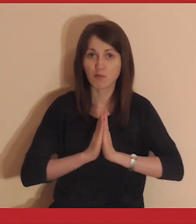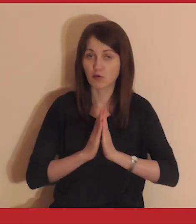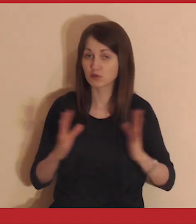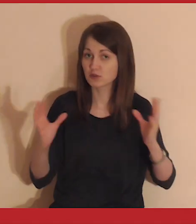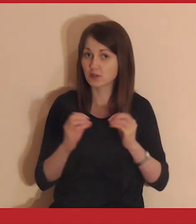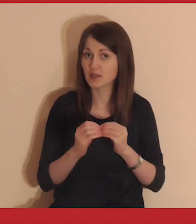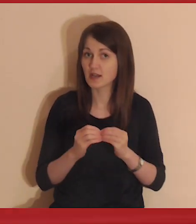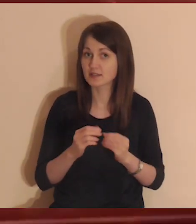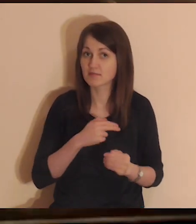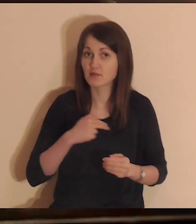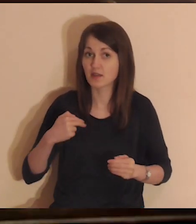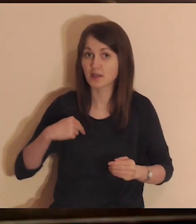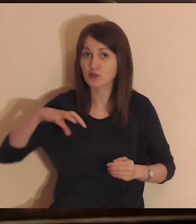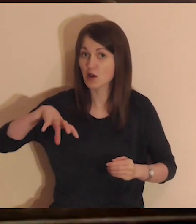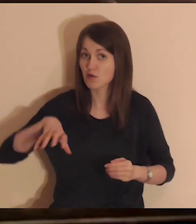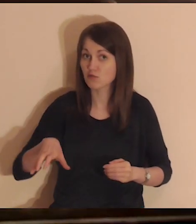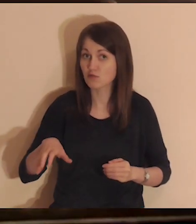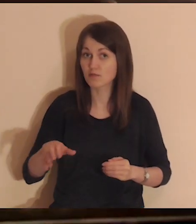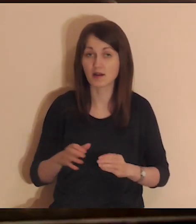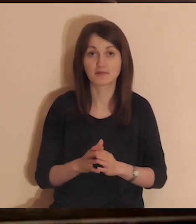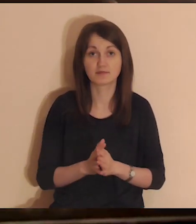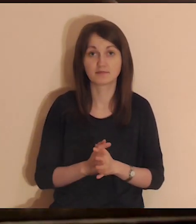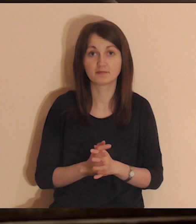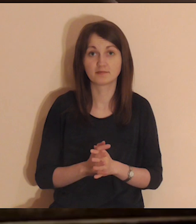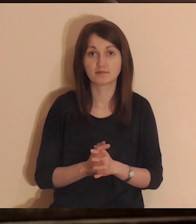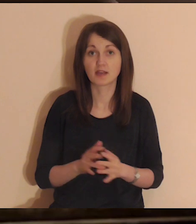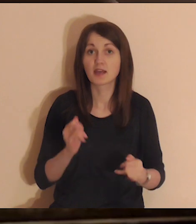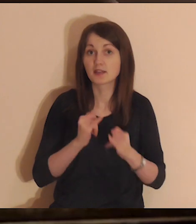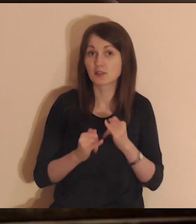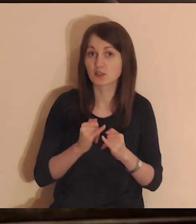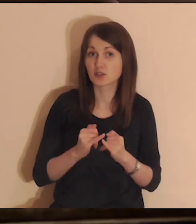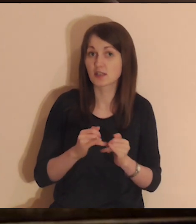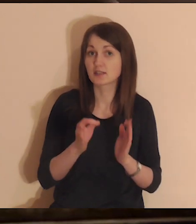jak możesz modlić się razem z naszą medytacyjną wspólnotą.